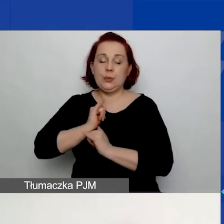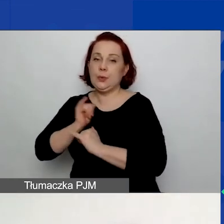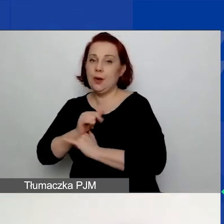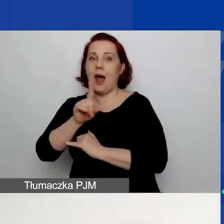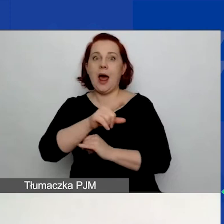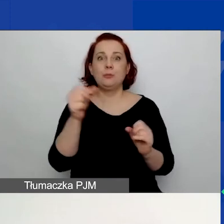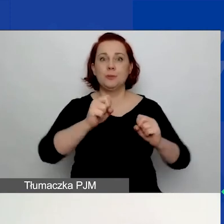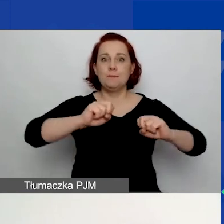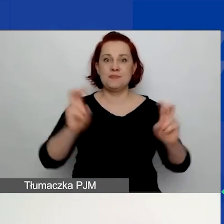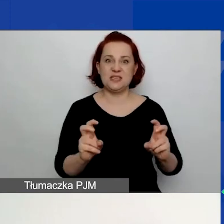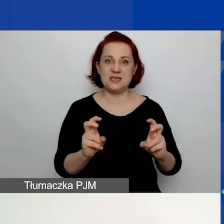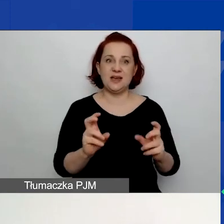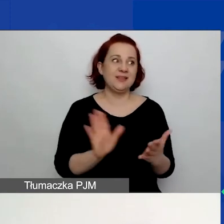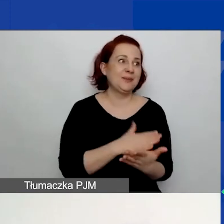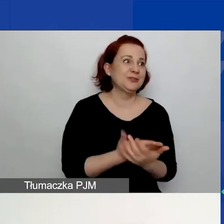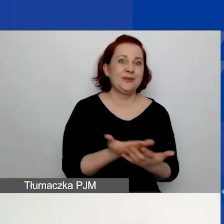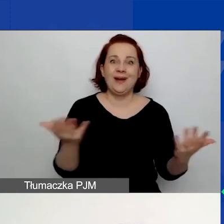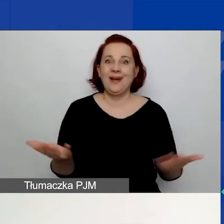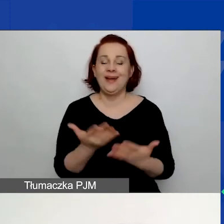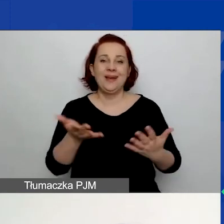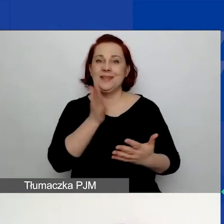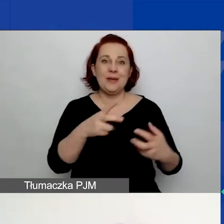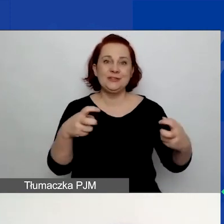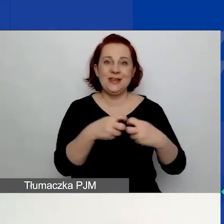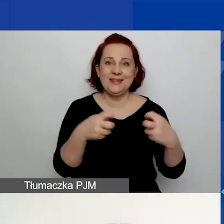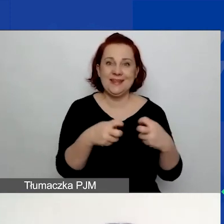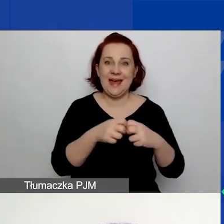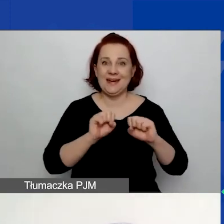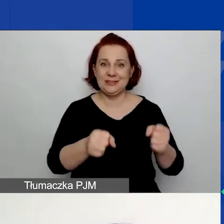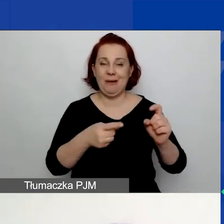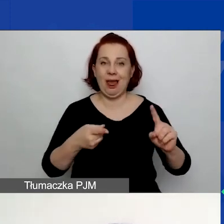nastąpi przerwa w dostępie do Internetu i nie wstrzelicie się w ten autozapis.